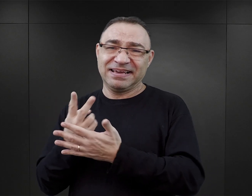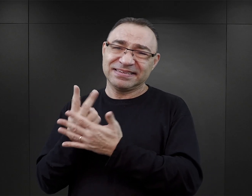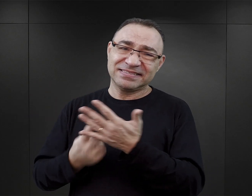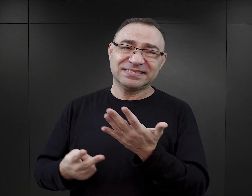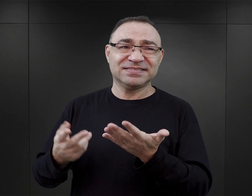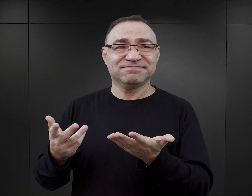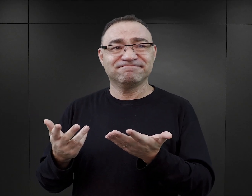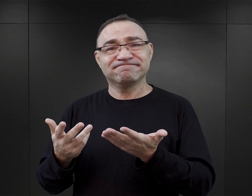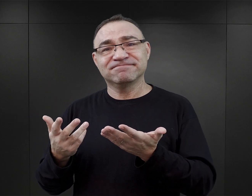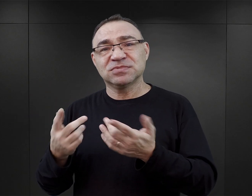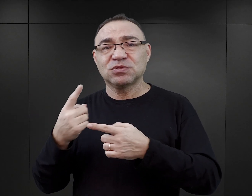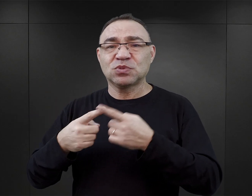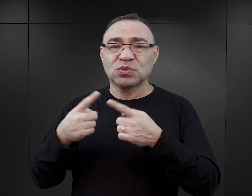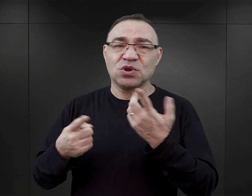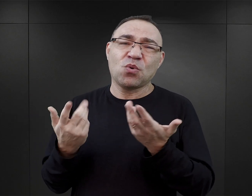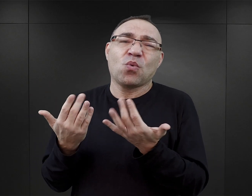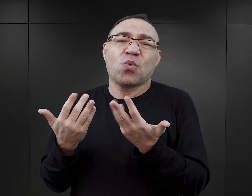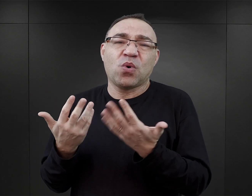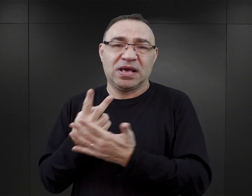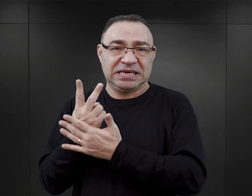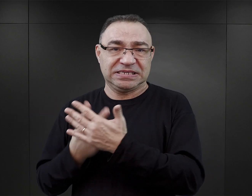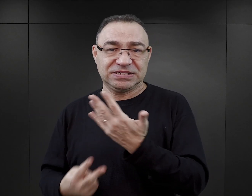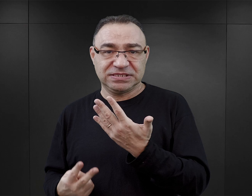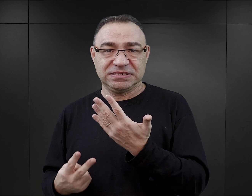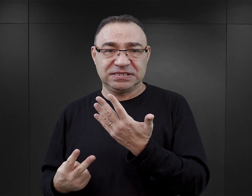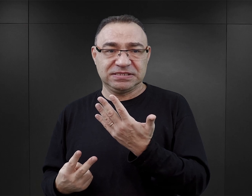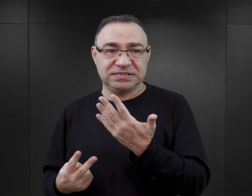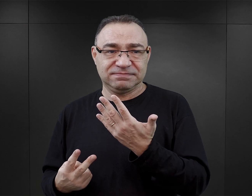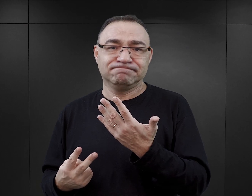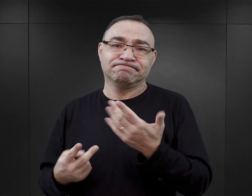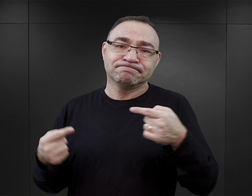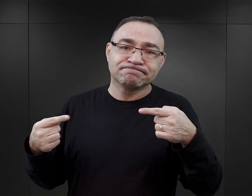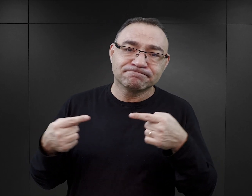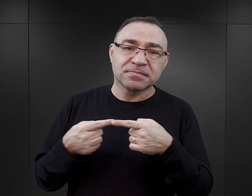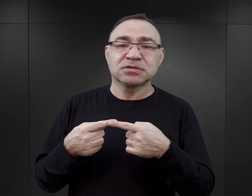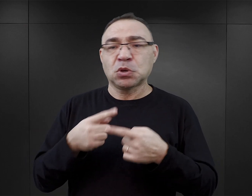to jest lektura stosunkowo prosta, w jakiś sposób odpowiadająca oczekiwaniom.